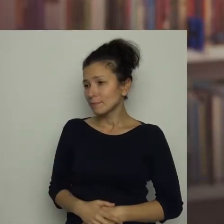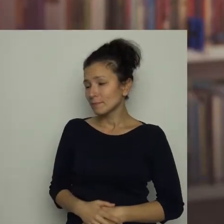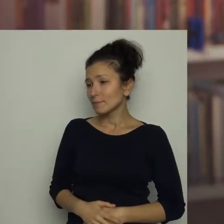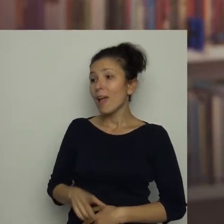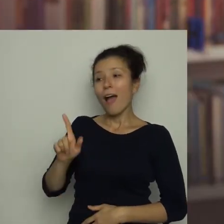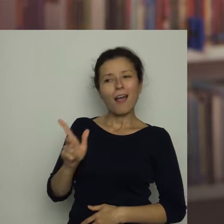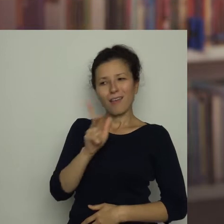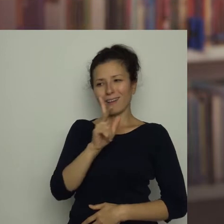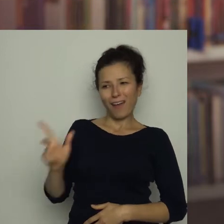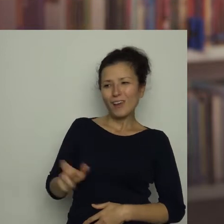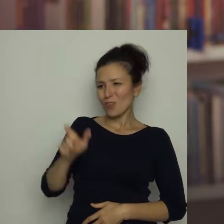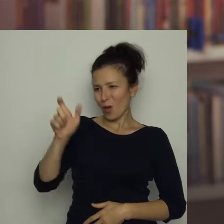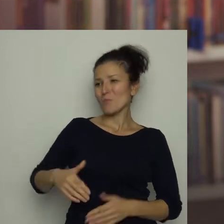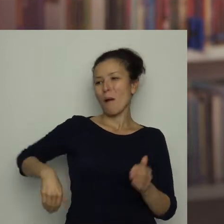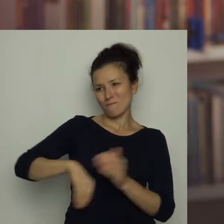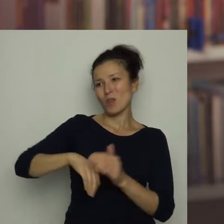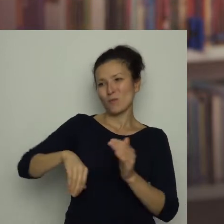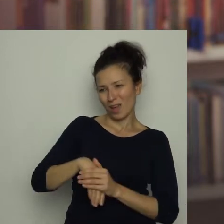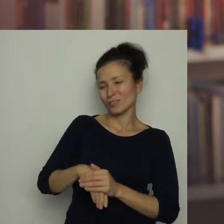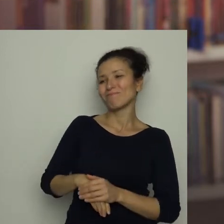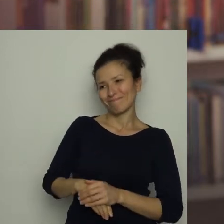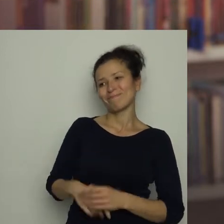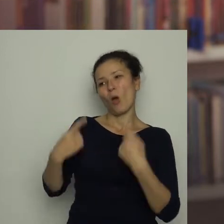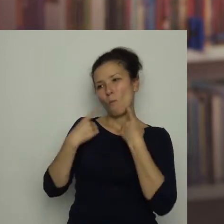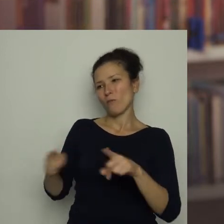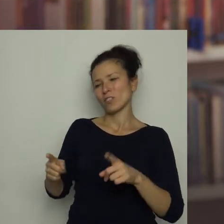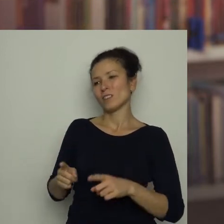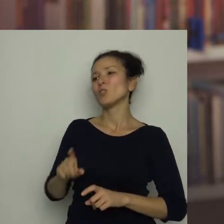ale każdy piłkarz ponosi konsekwencje swoich działań na boisku.